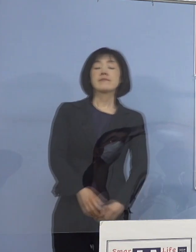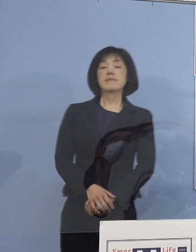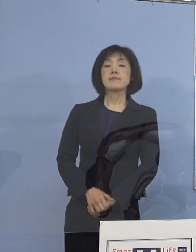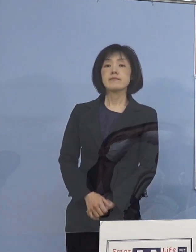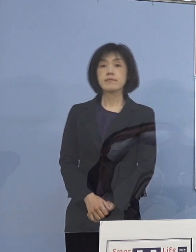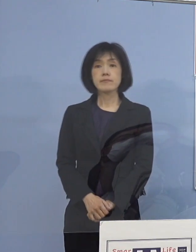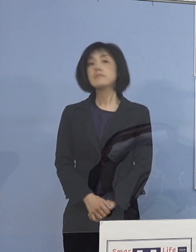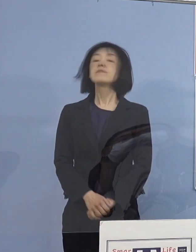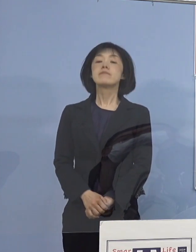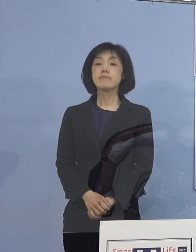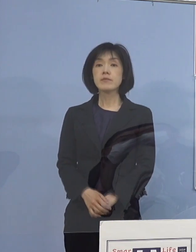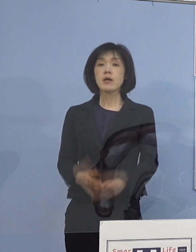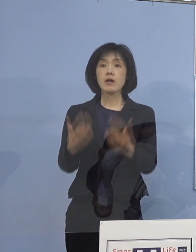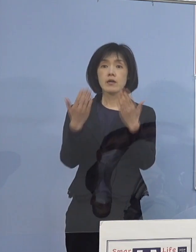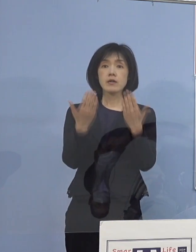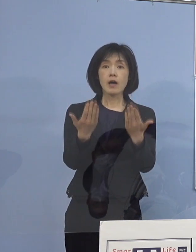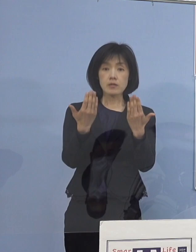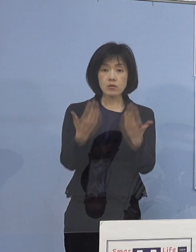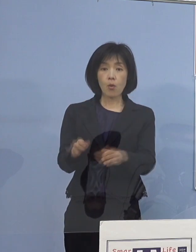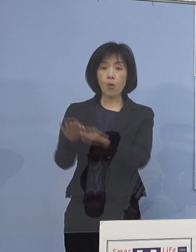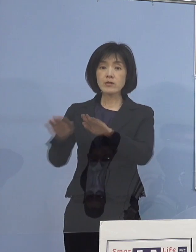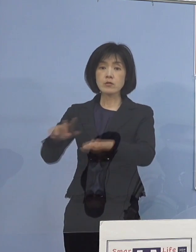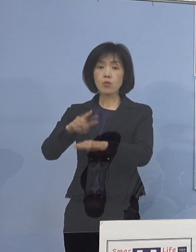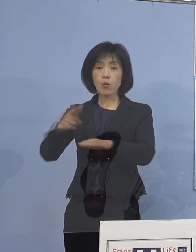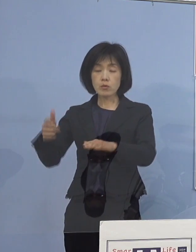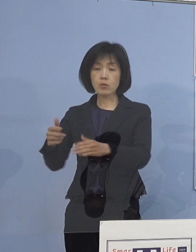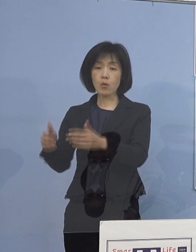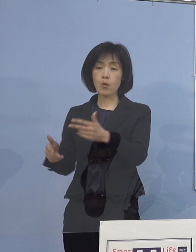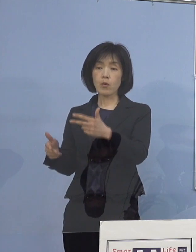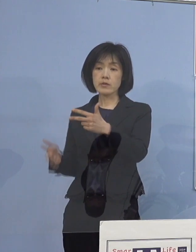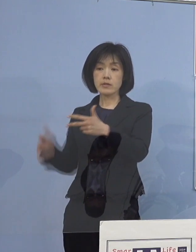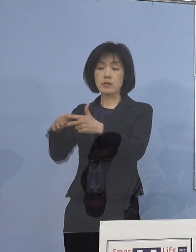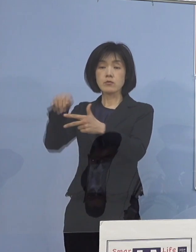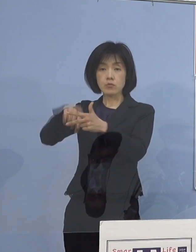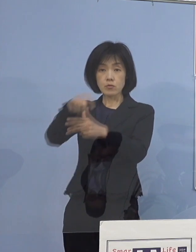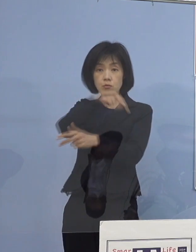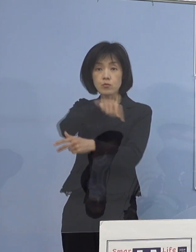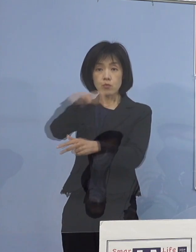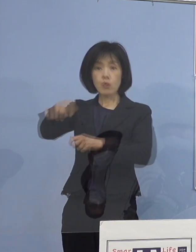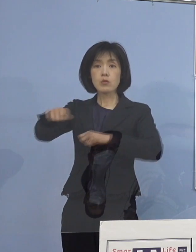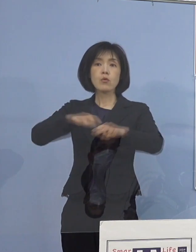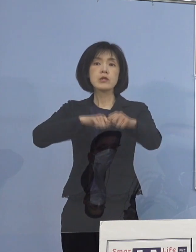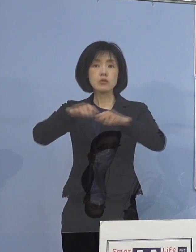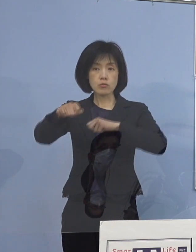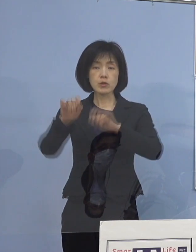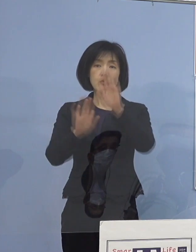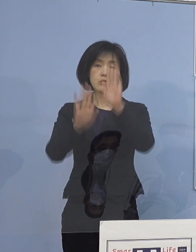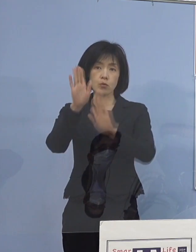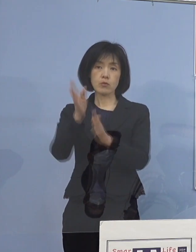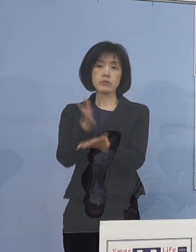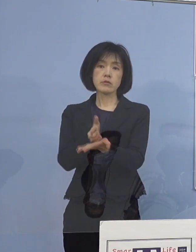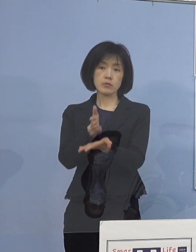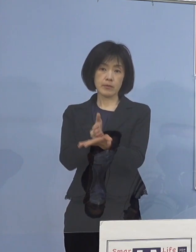学校や児童等利用施設に関する取組について 申し上げたいと存じます